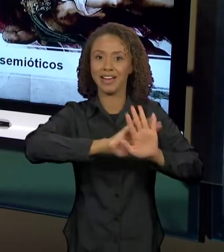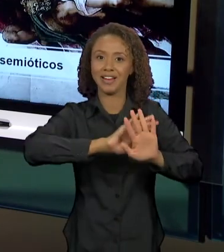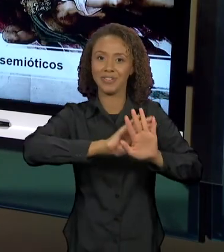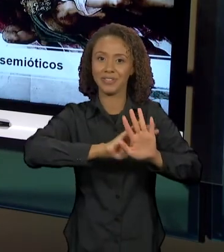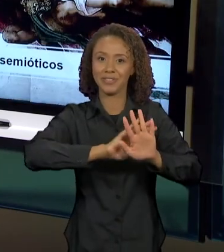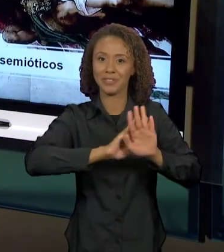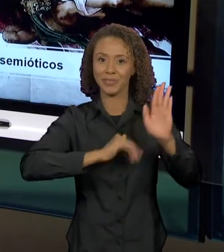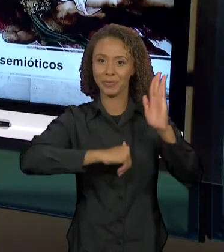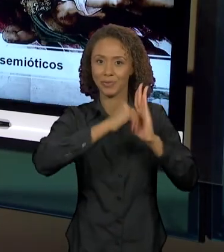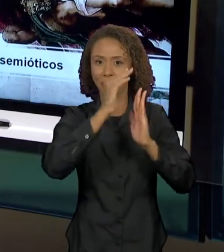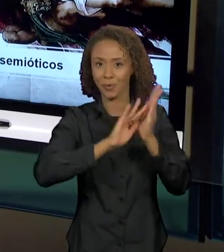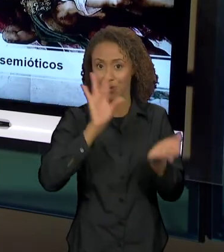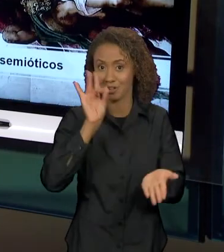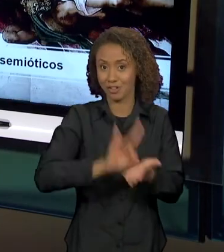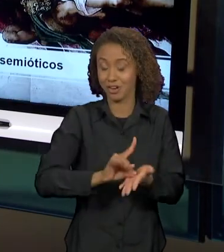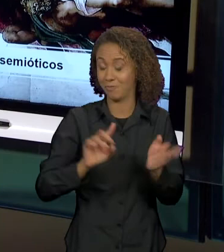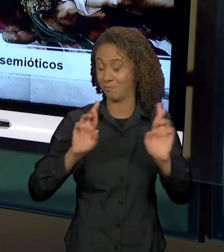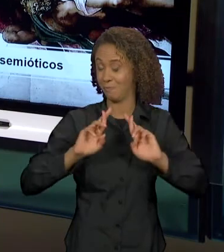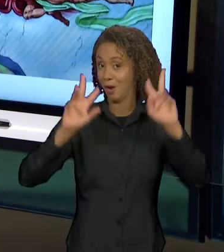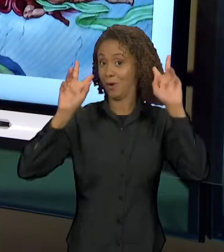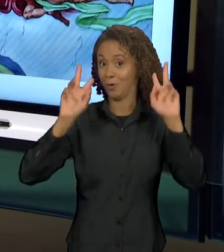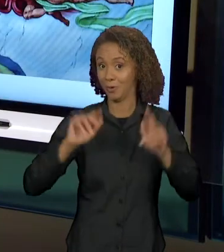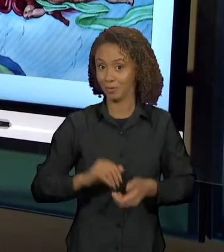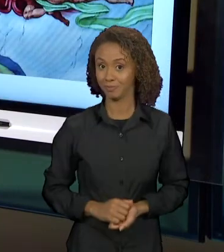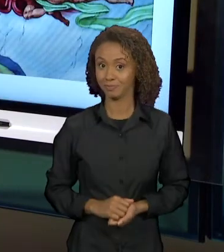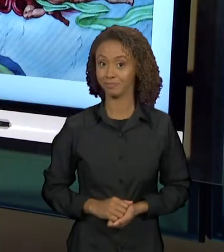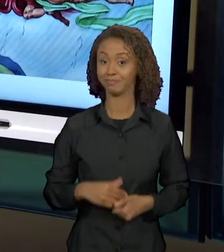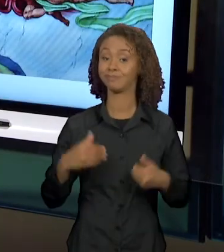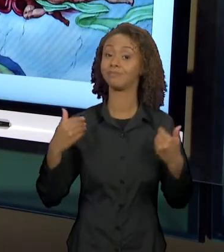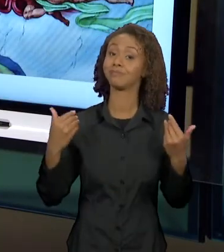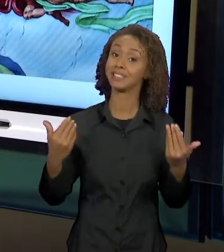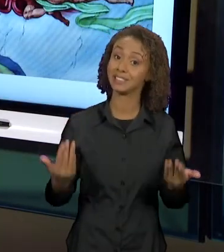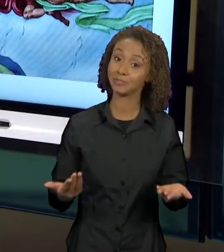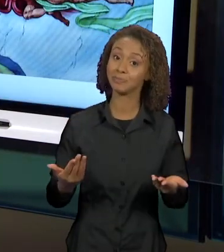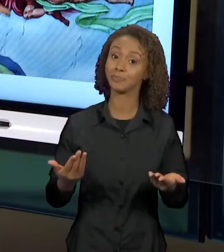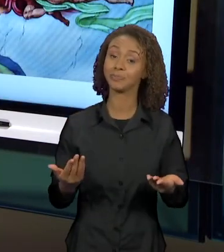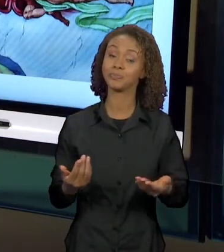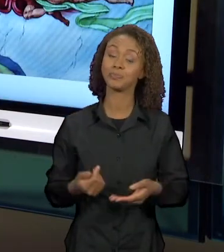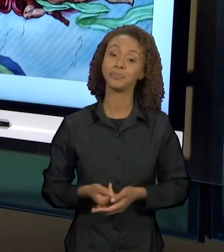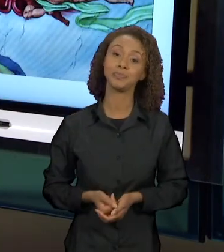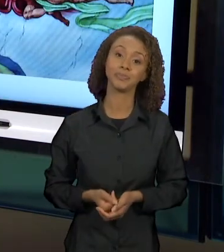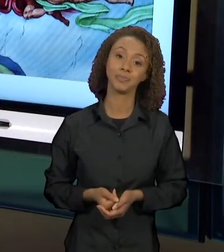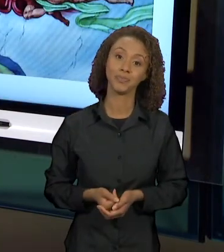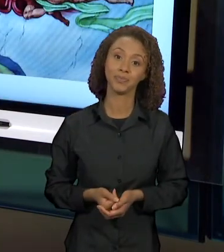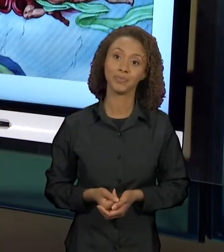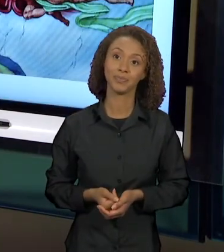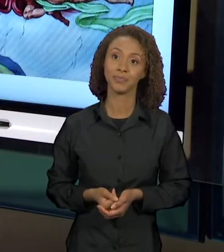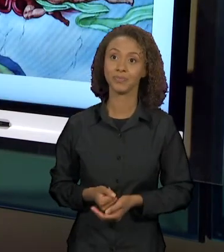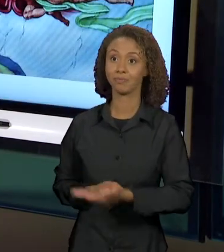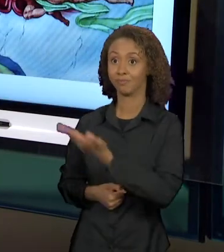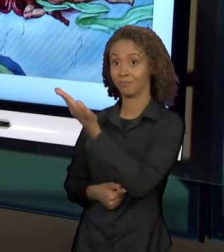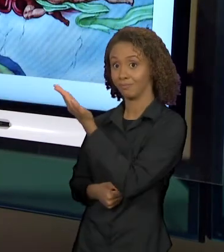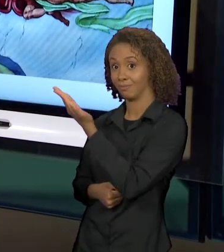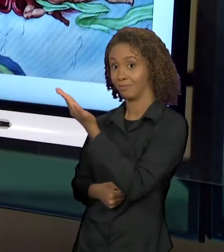ENTÃO, AO ENCONTRAR ESSE TEXTO VISUAL, NÓS